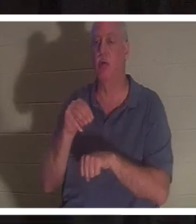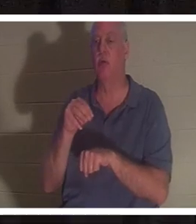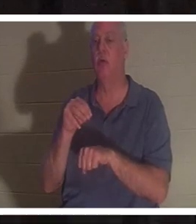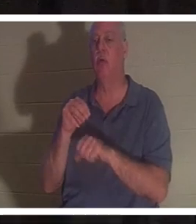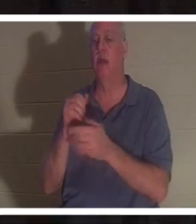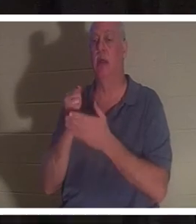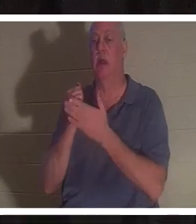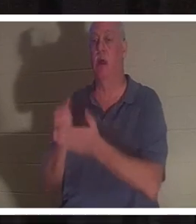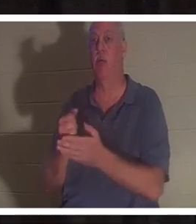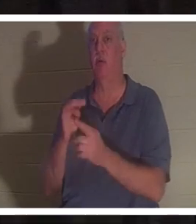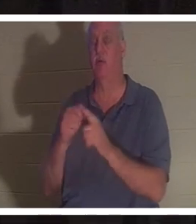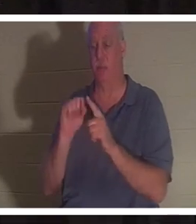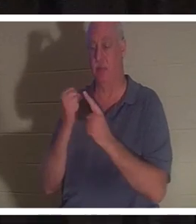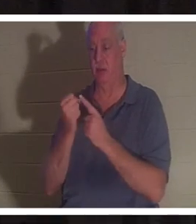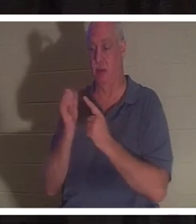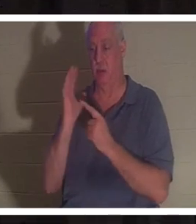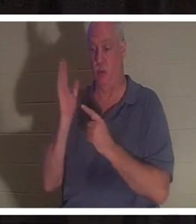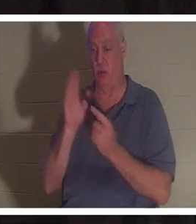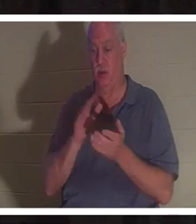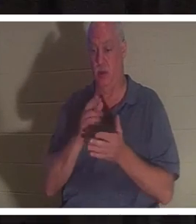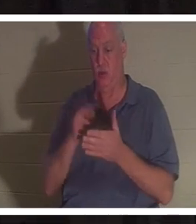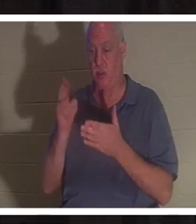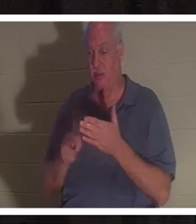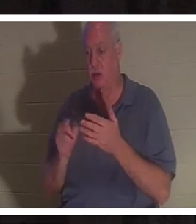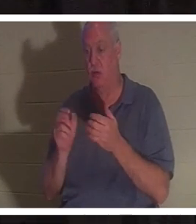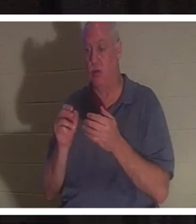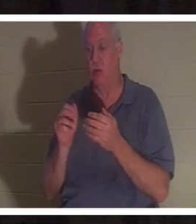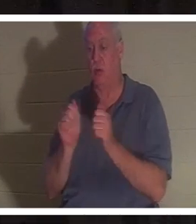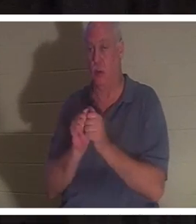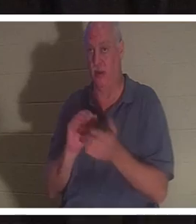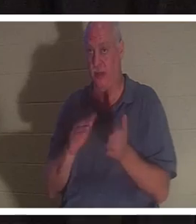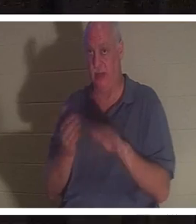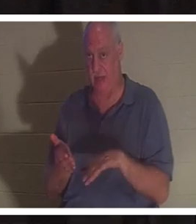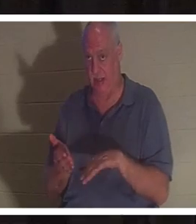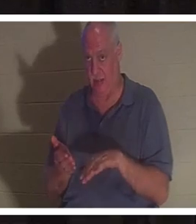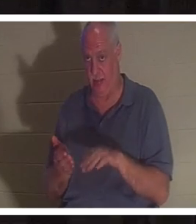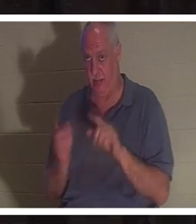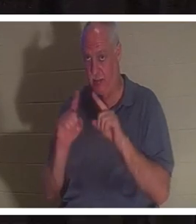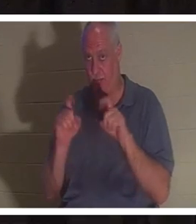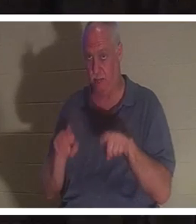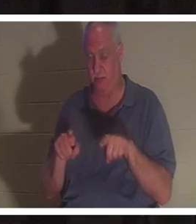entraîné votre mort ? Donnez-vous quelques minutes pour y réfléchir et en discuter avec votre table.